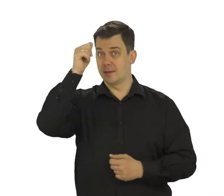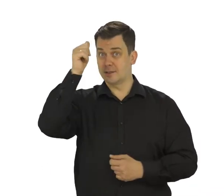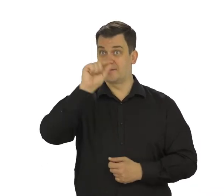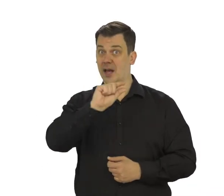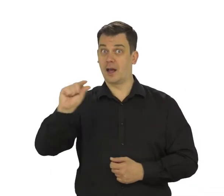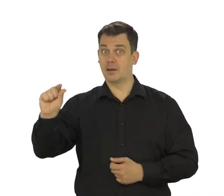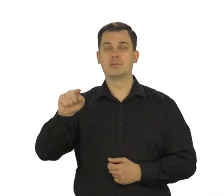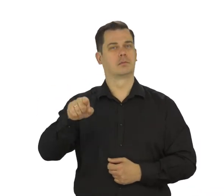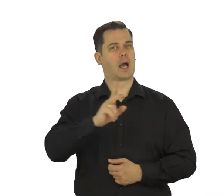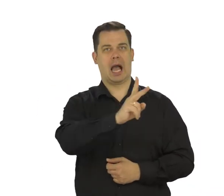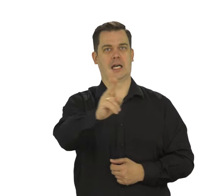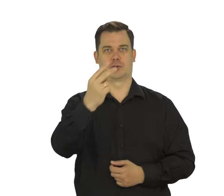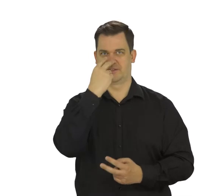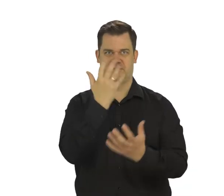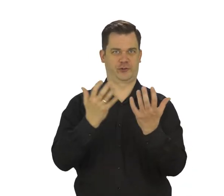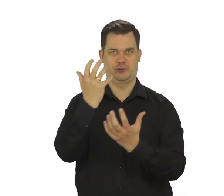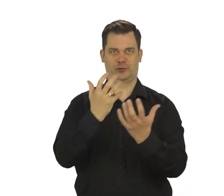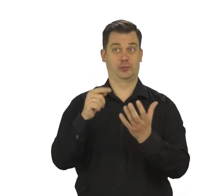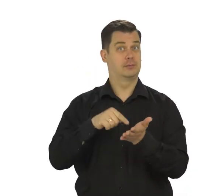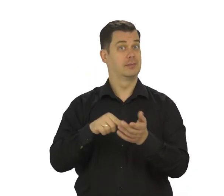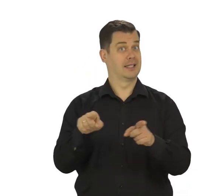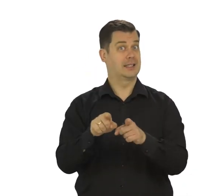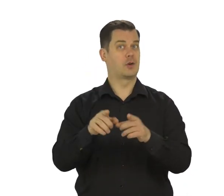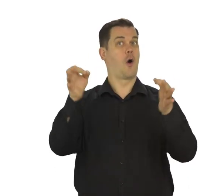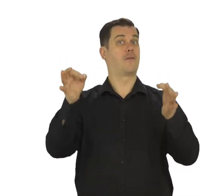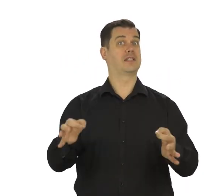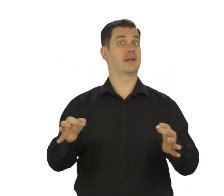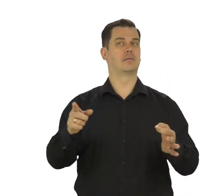będziesz się posługiwać w rożnych okolicznościach, także tych oficjalnych.